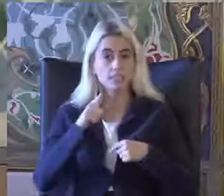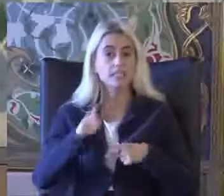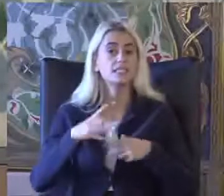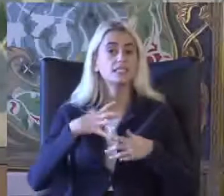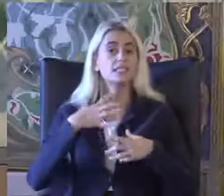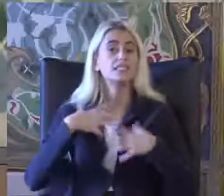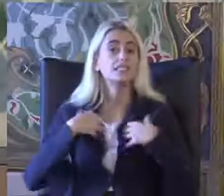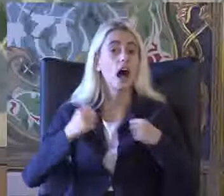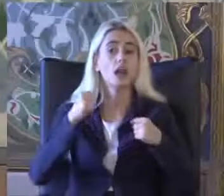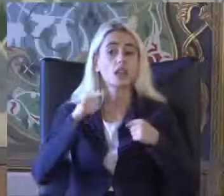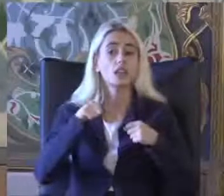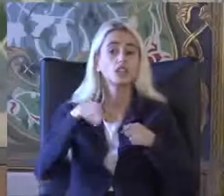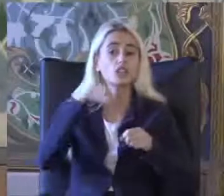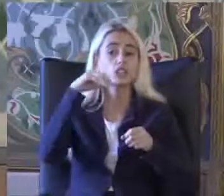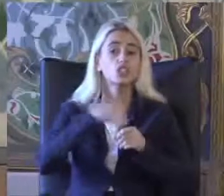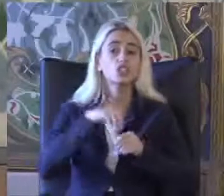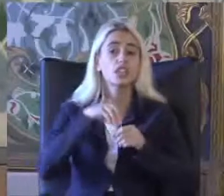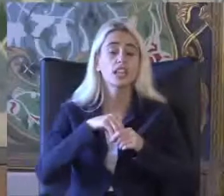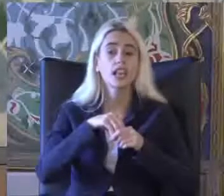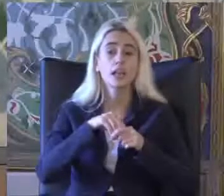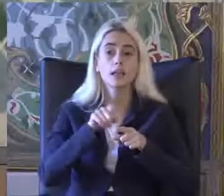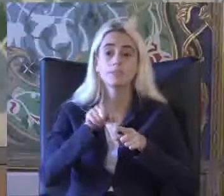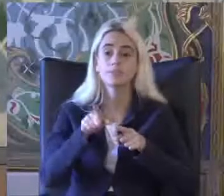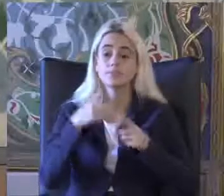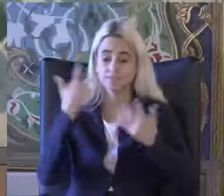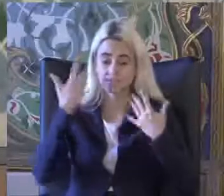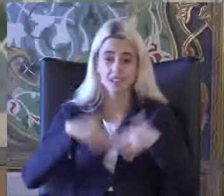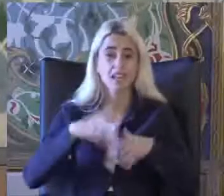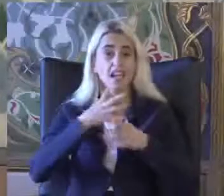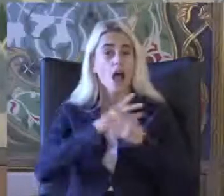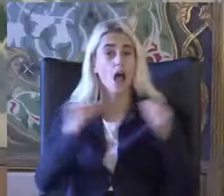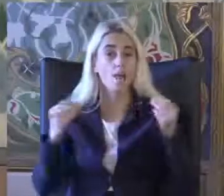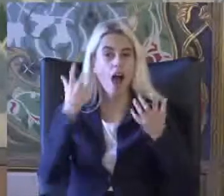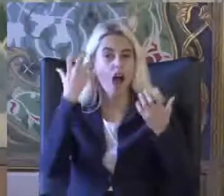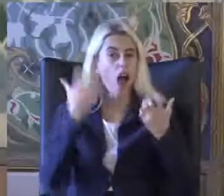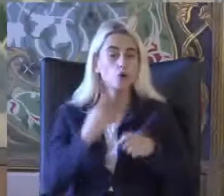Ama bunların sadece işlev kaybı ağır olanların oranı Yüzde 1.4